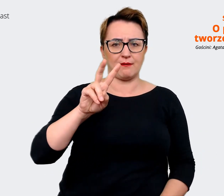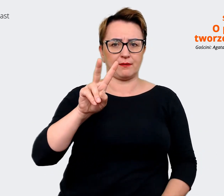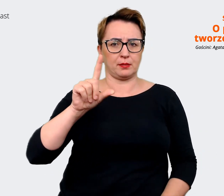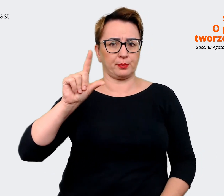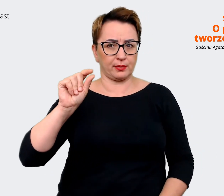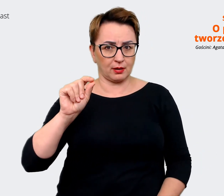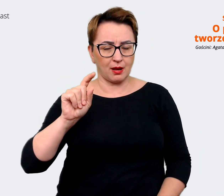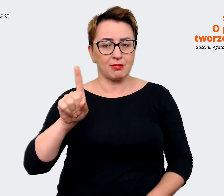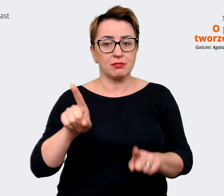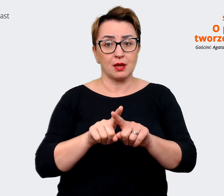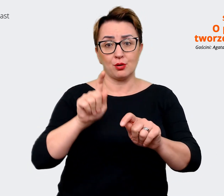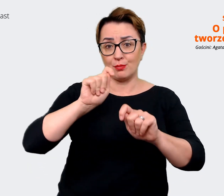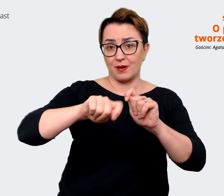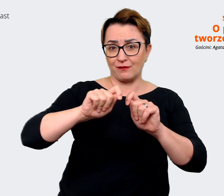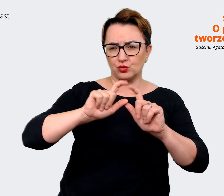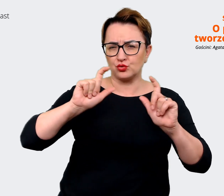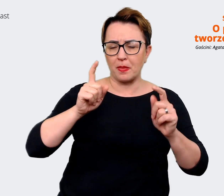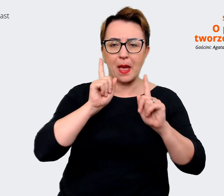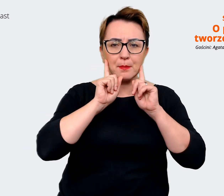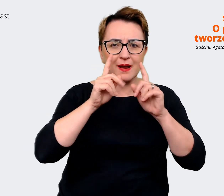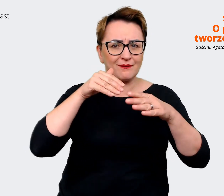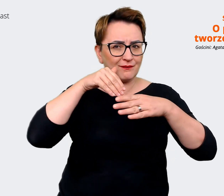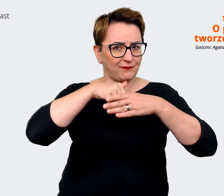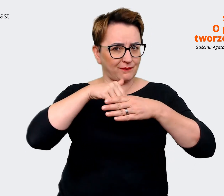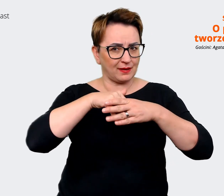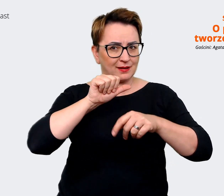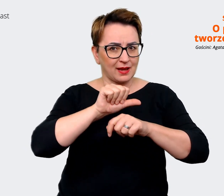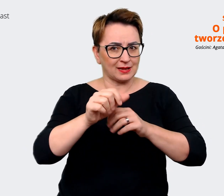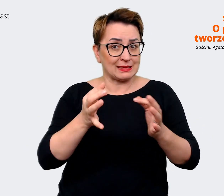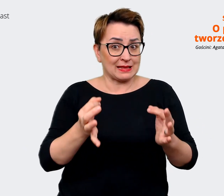się za nim kryje w danym momencie w firmie. Prowadzący: Czyli wiemy, że jest to ważny aspekt.